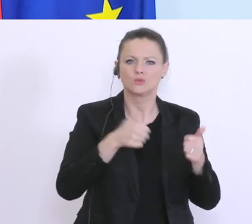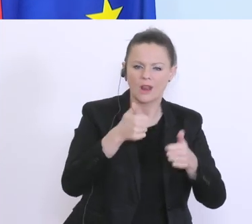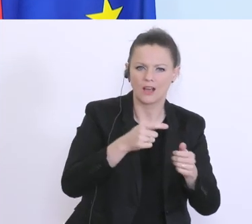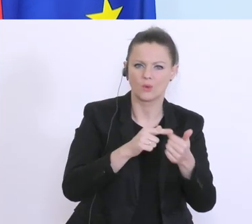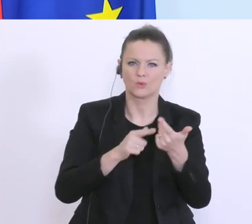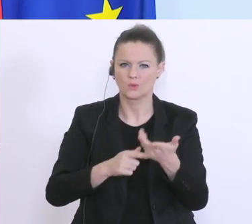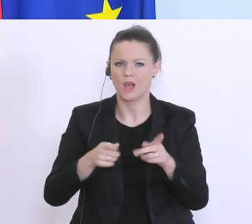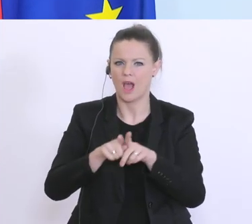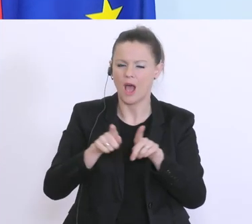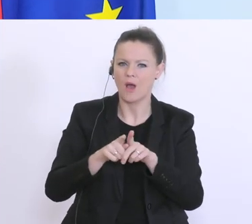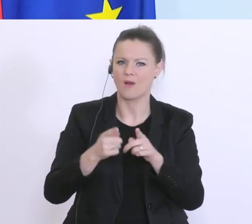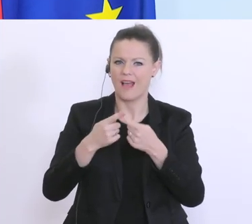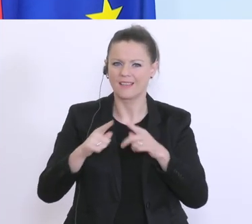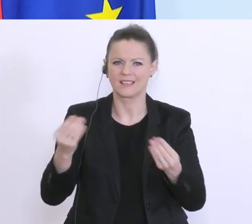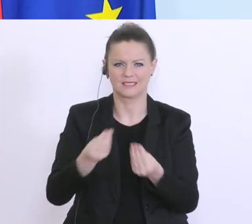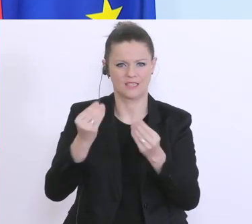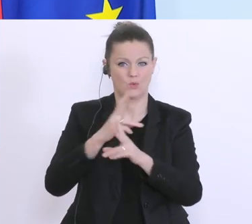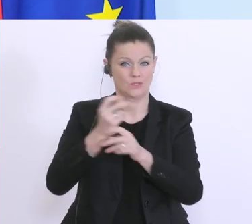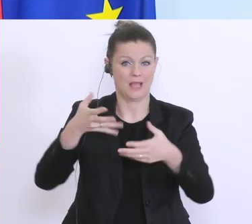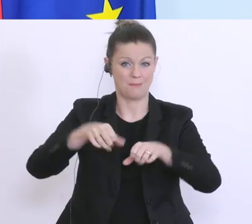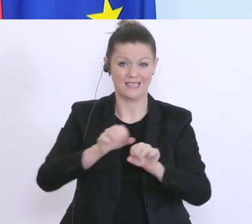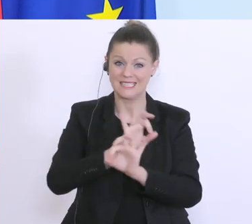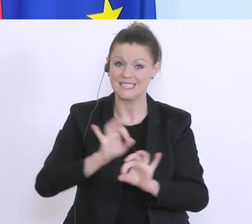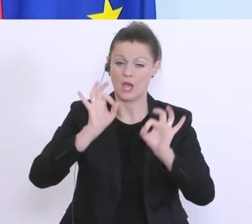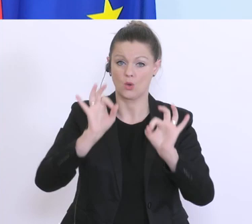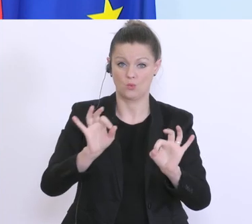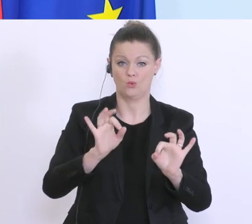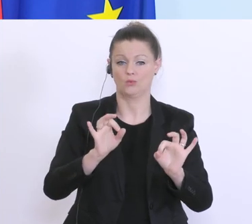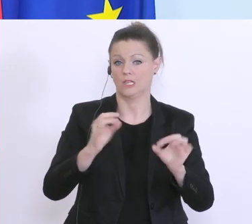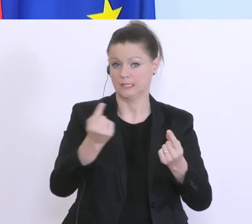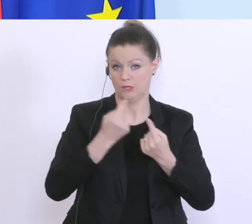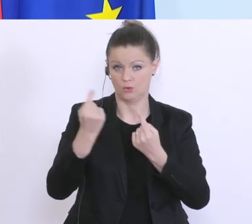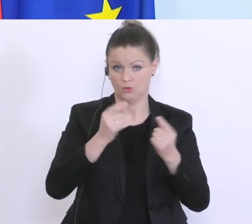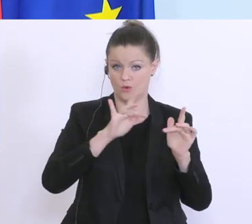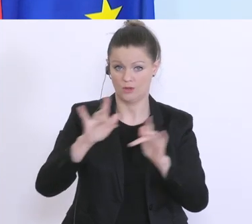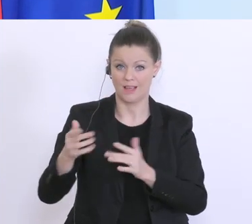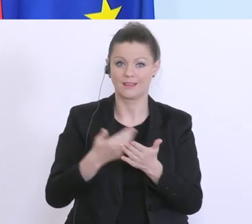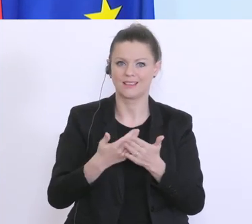sehr gut bei den österreichischen Banken, d.h. es gibt hier die Möglichkeit, das hier auch rasch und